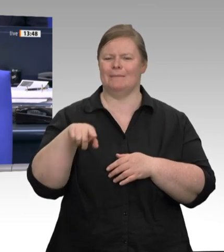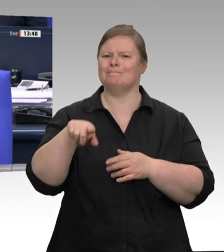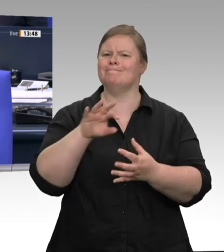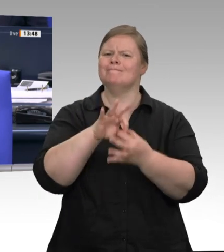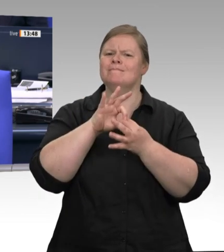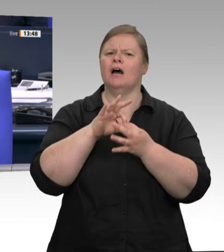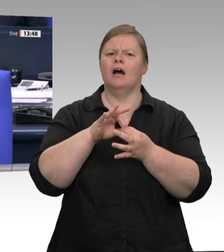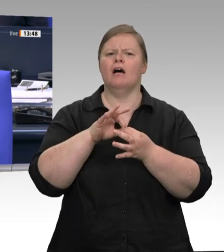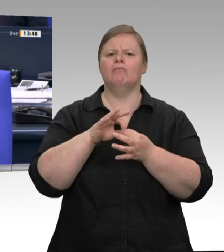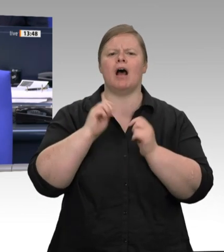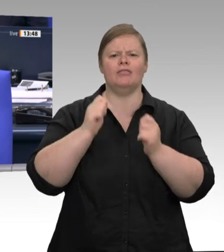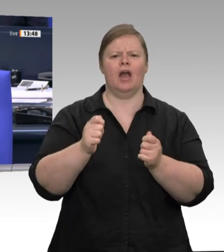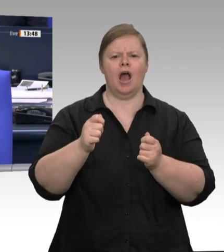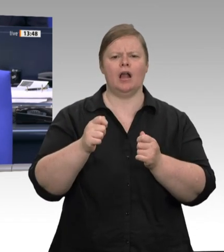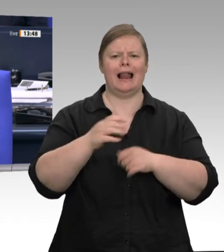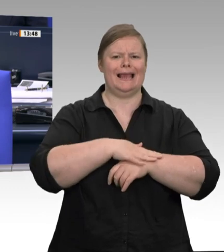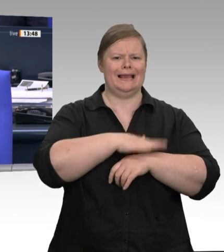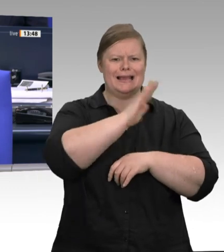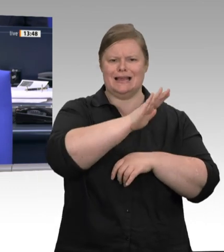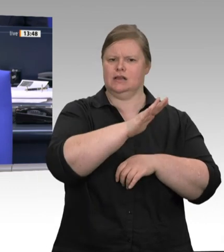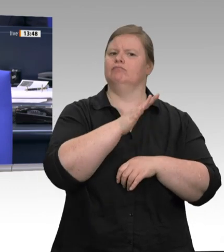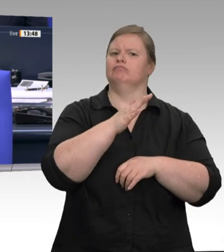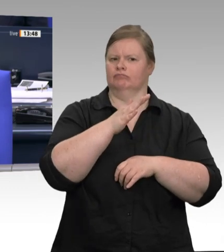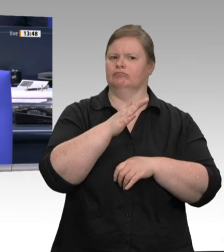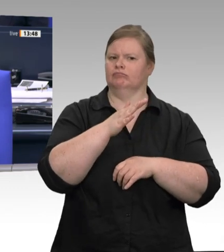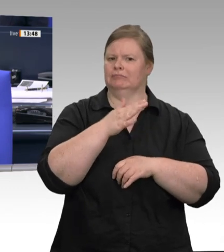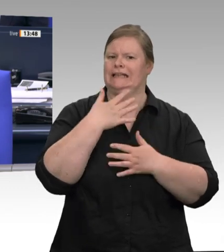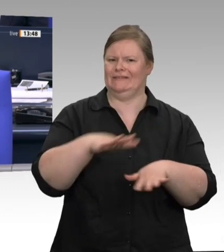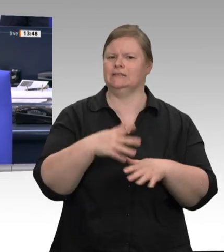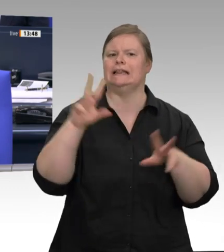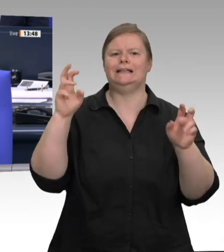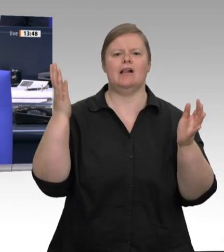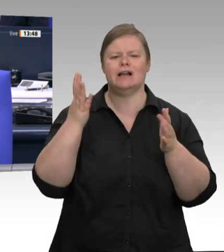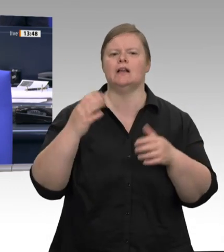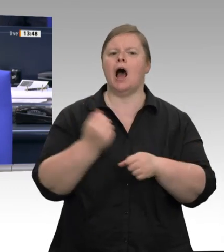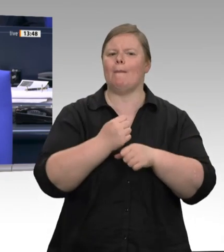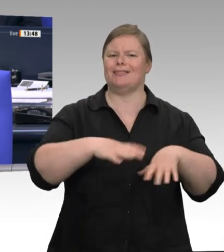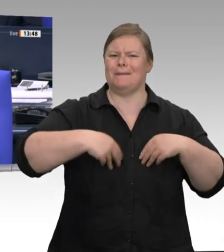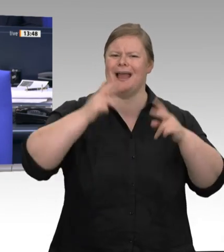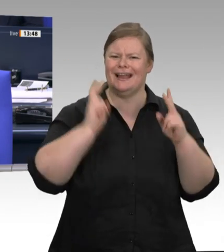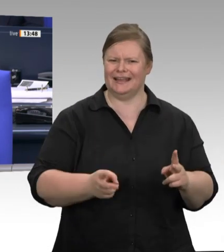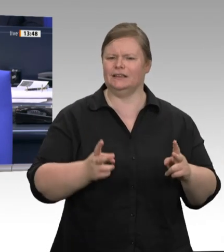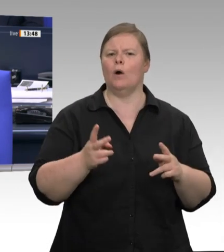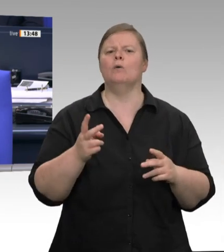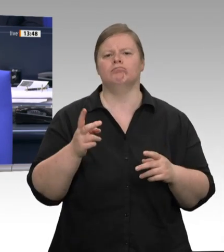durchsetzen sowie Beratung des Antrags der Fraktion BÜNDNIS 90/DIE GRÜNEN mit dem